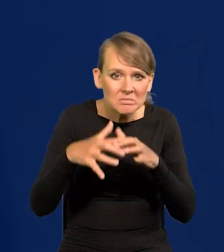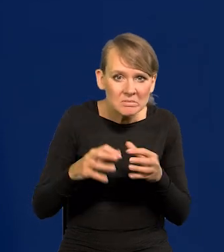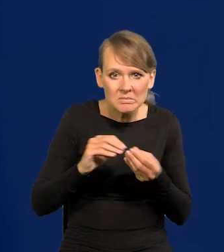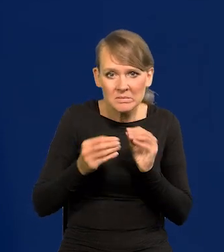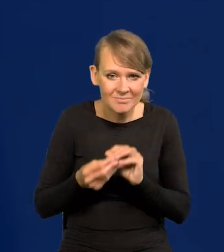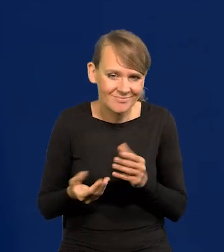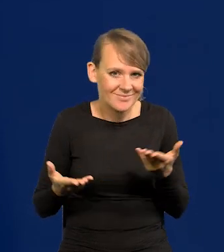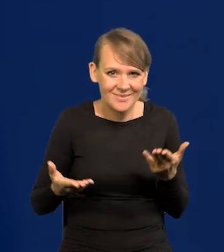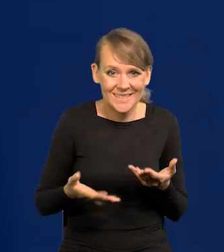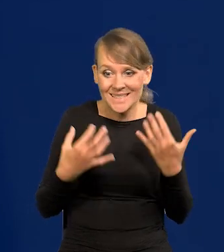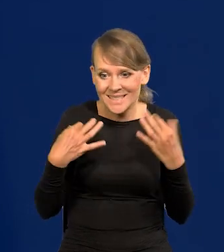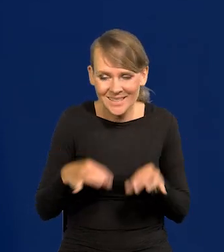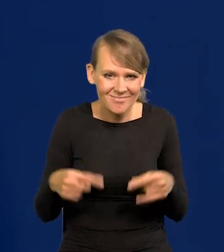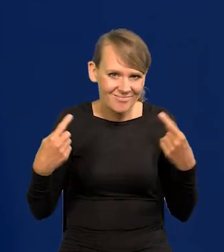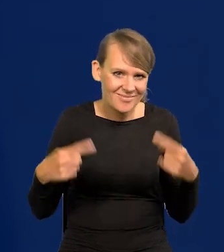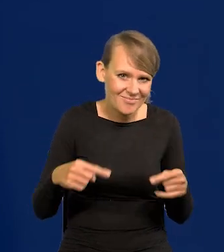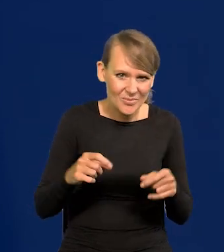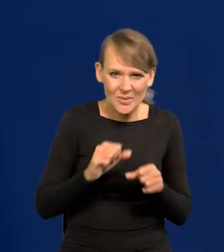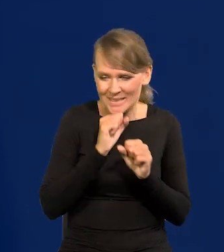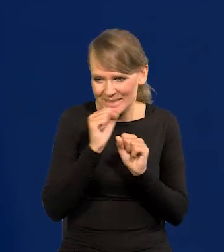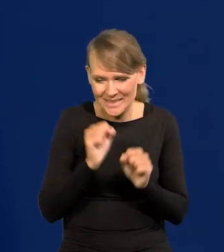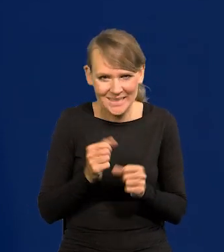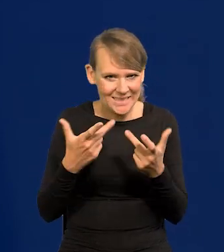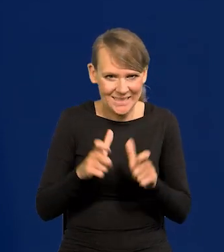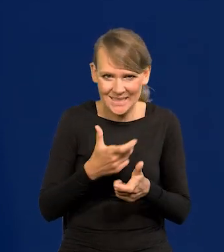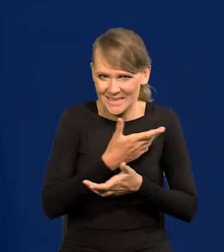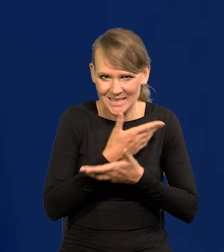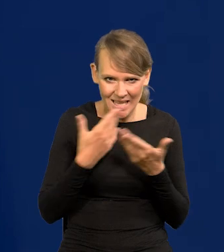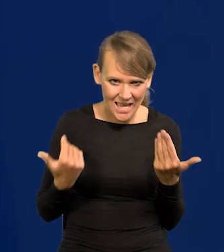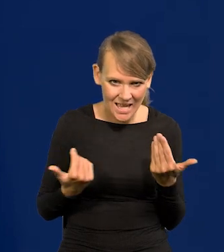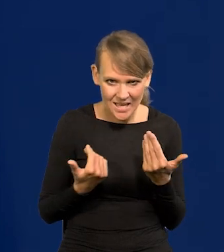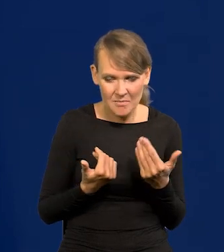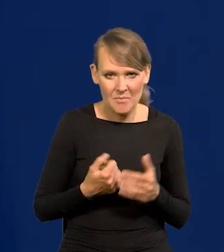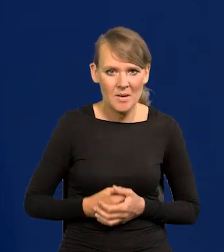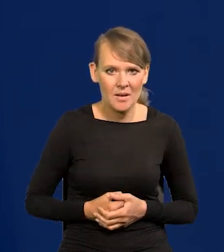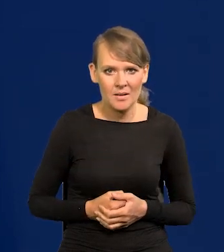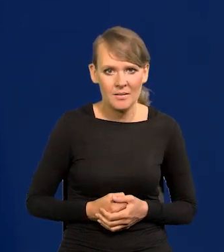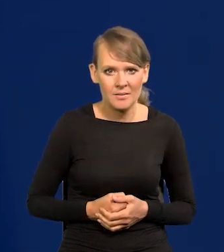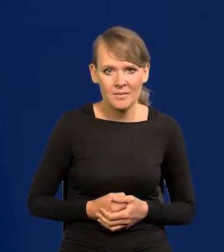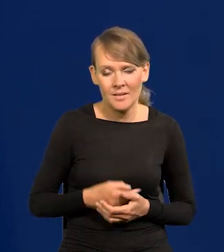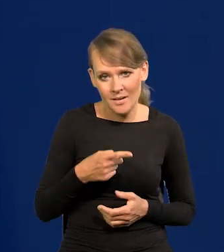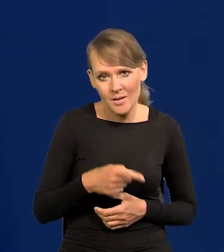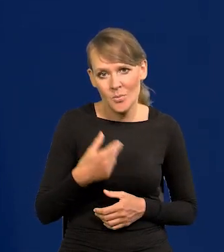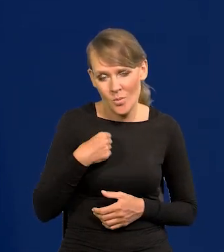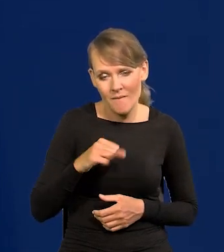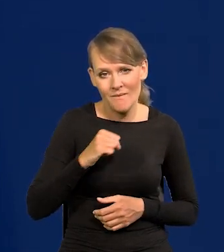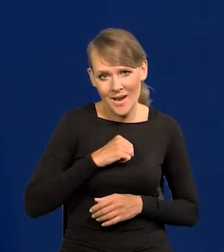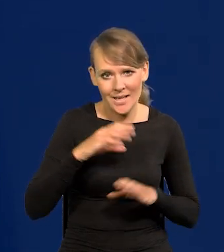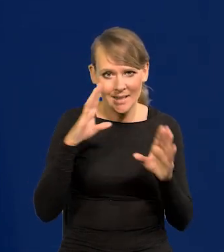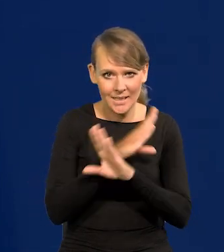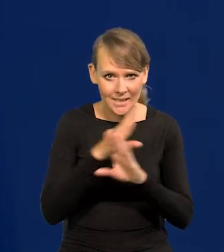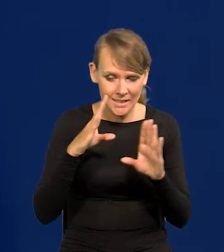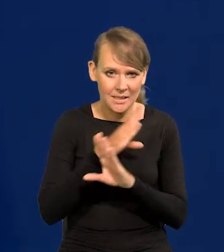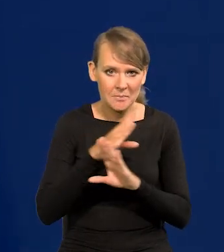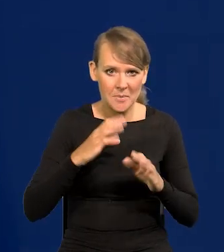Nic nie było, żadnych samochodów, żadnych możliwości. To tworzyło pewien fajny klimat z resztą,